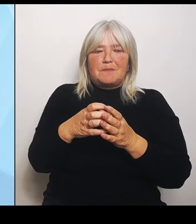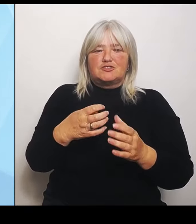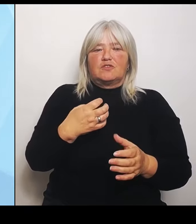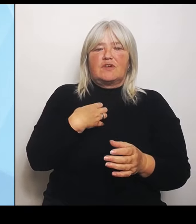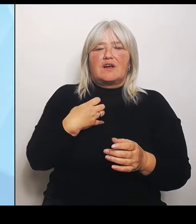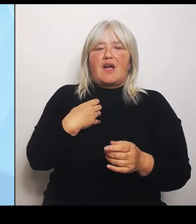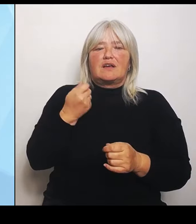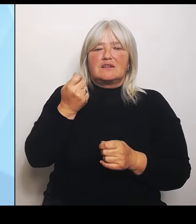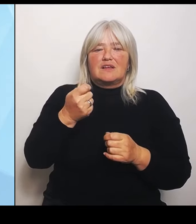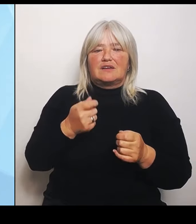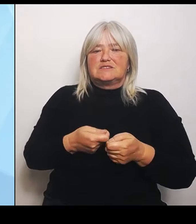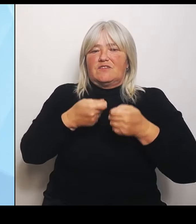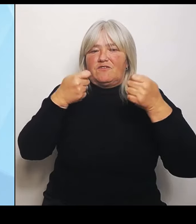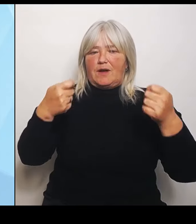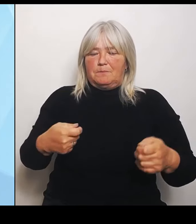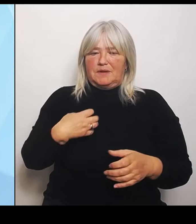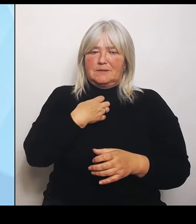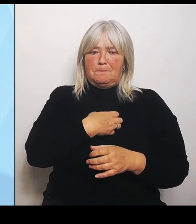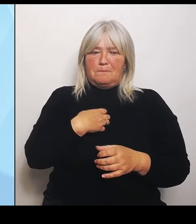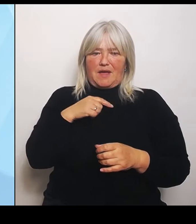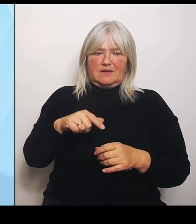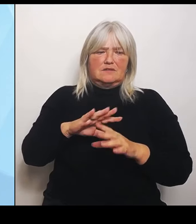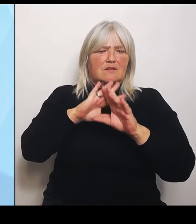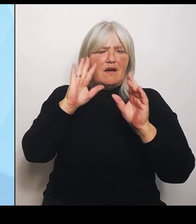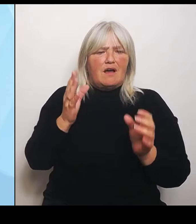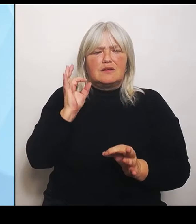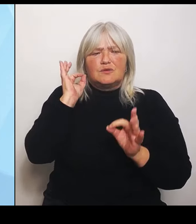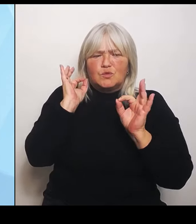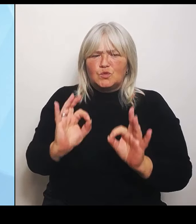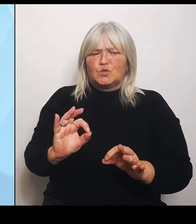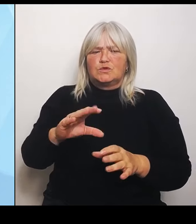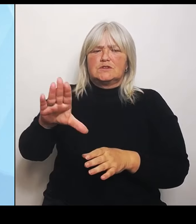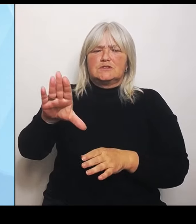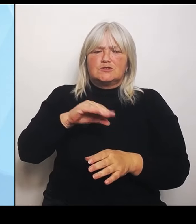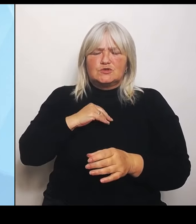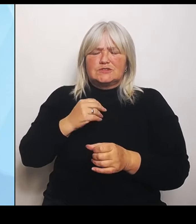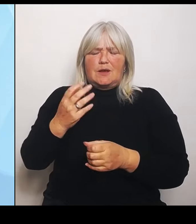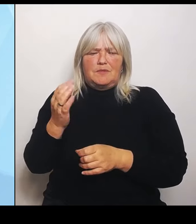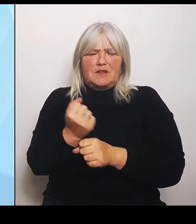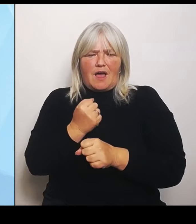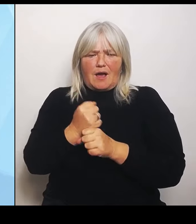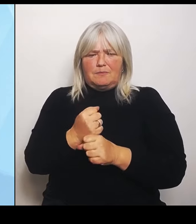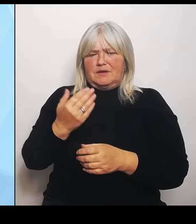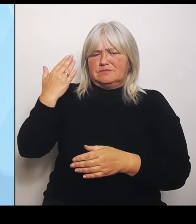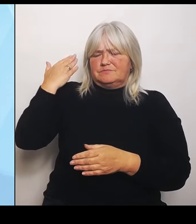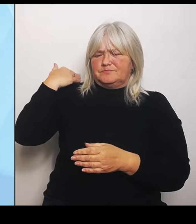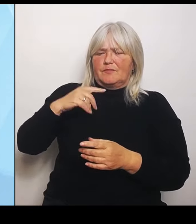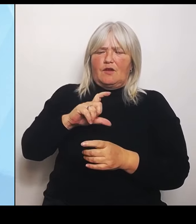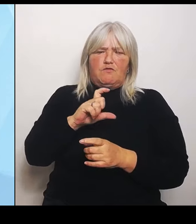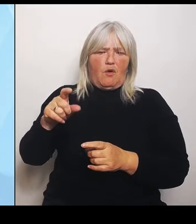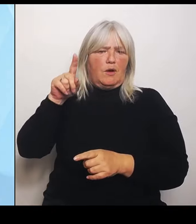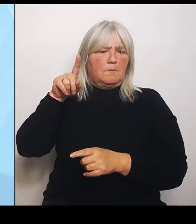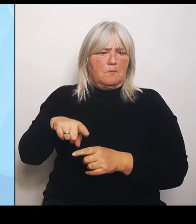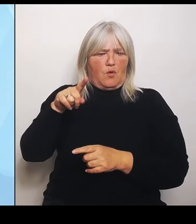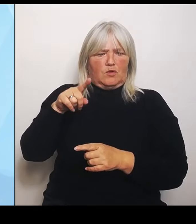Mitwirken in den letzten Wochen und Monaten. Natürlich gibt es auch da unterschiedliche Interessen, aber ich meine, wir haben gute Ansätze.